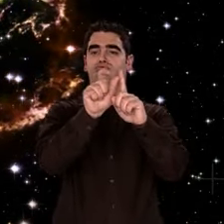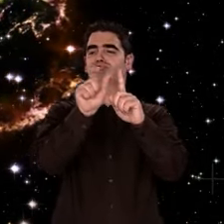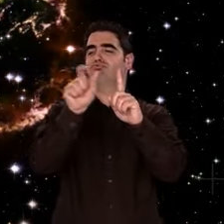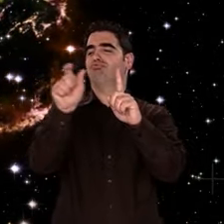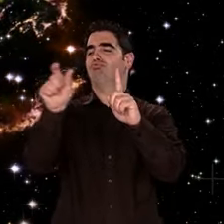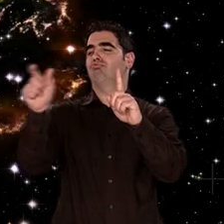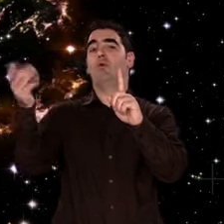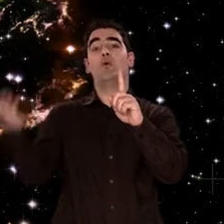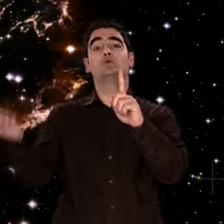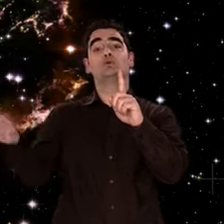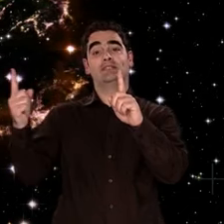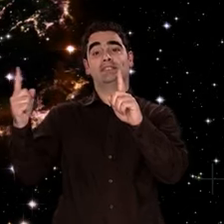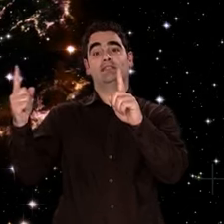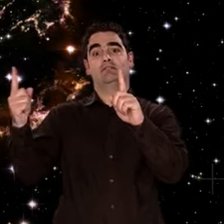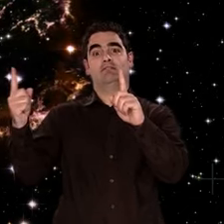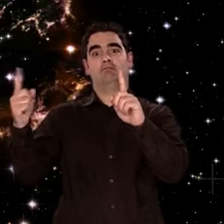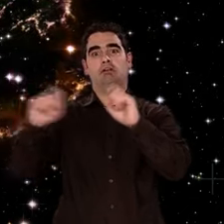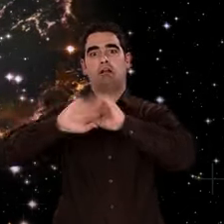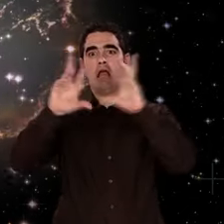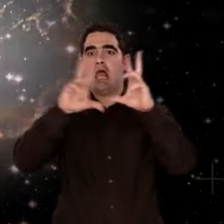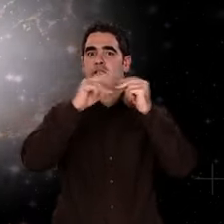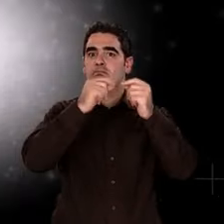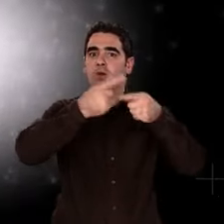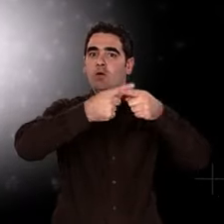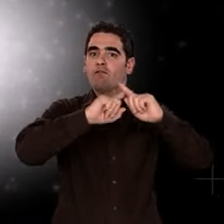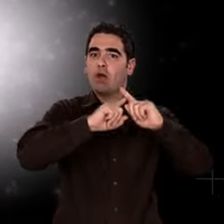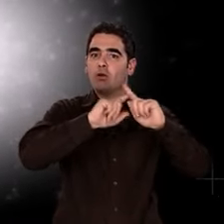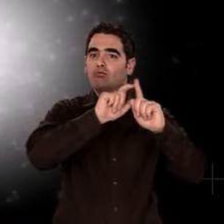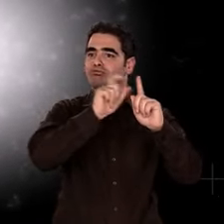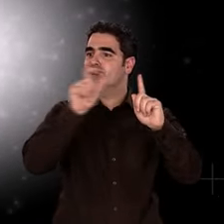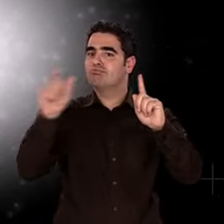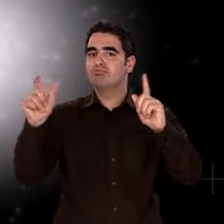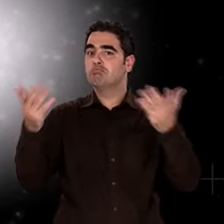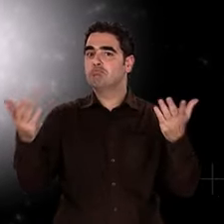Mais... Elle bute sur un horizon de compréhension.